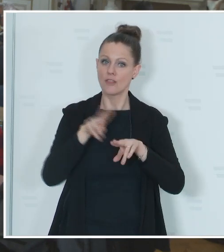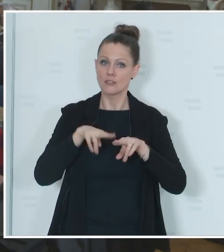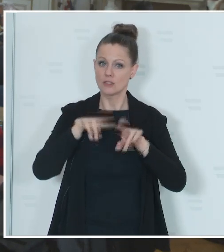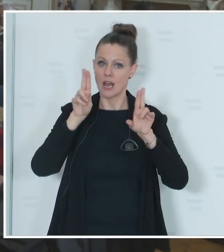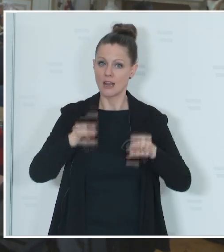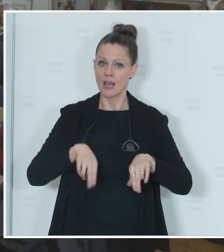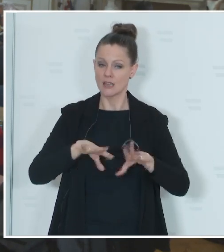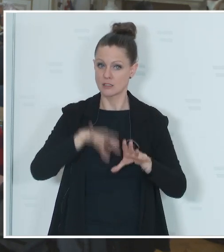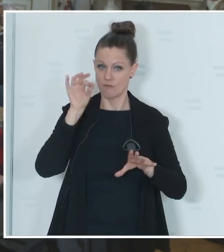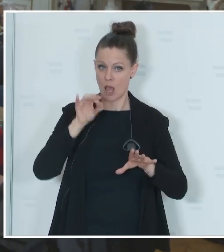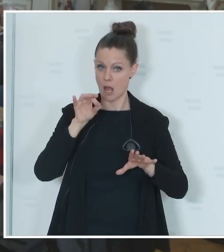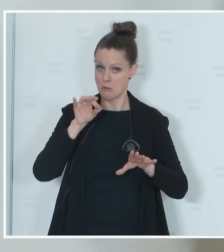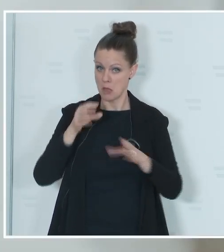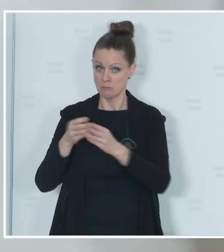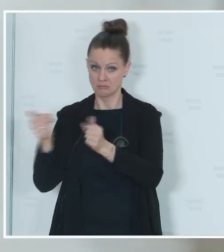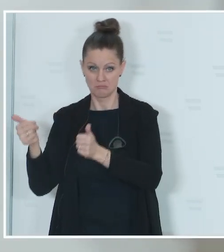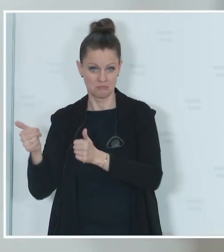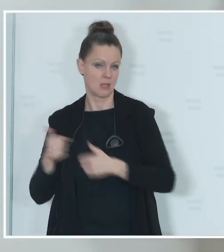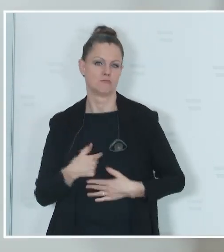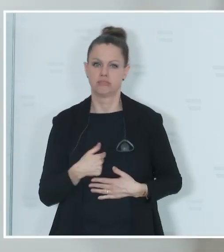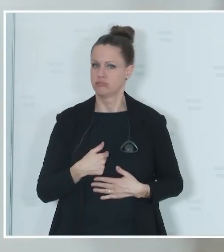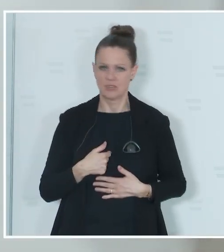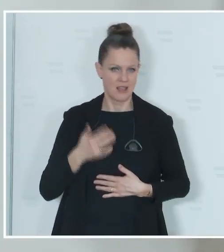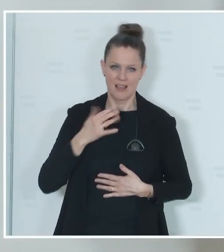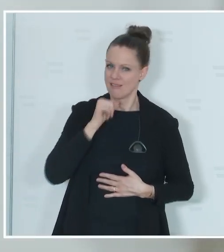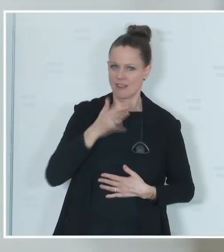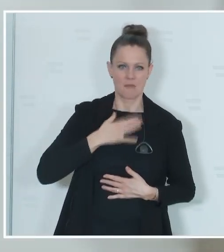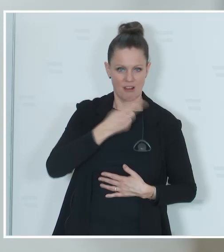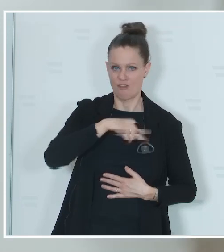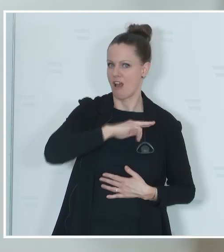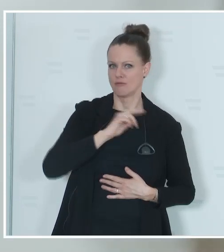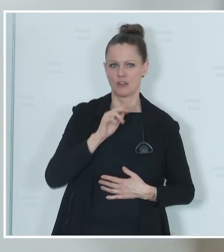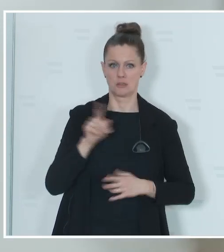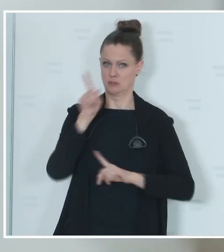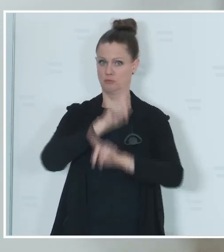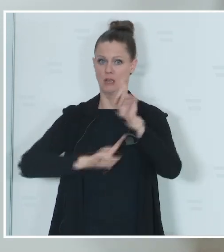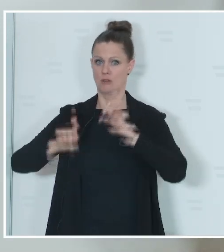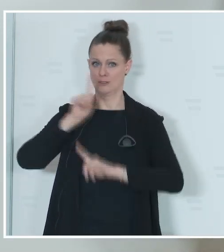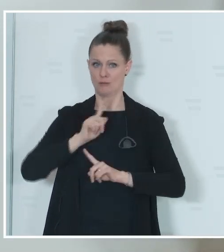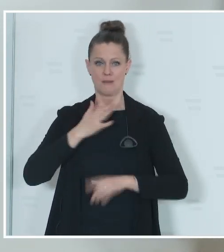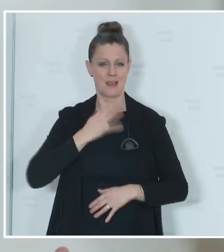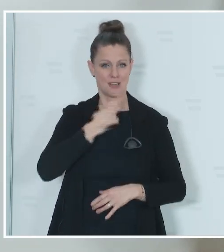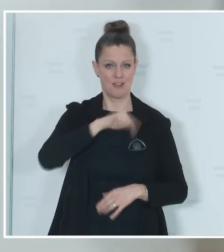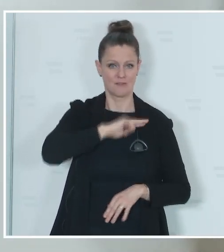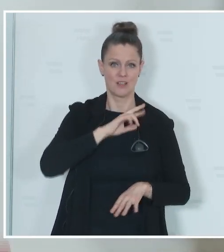Karner: Als Innenminister bin ich nicht für Spekulationen verantwortlich, sondern verantwortlich für die Durchführung von Wahlen und ich bin davon überzeugt, ich weiß,